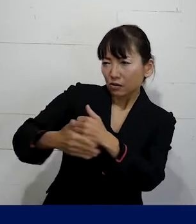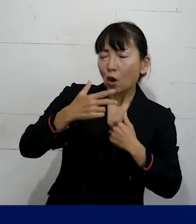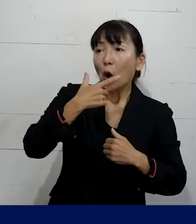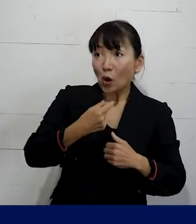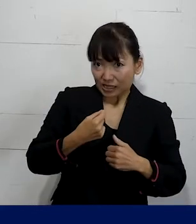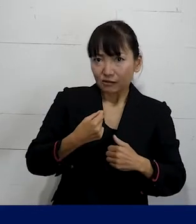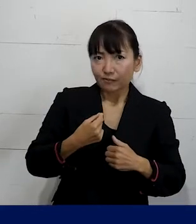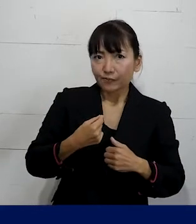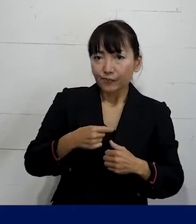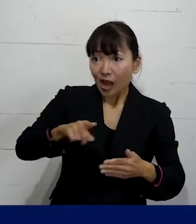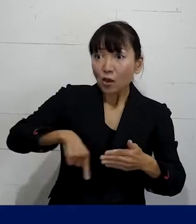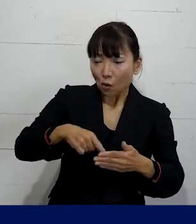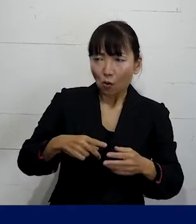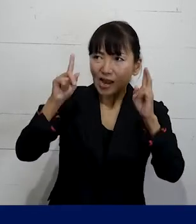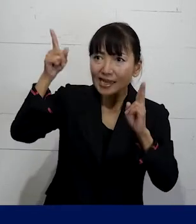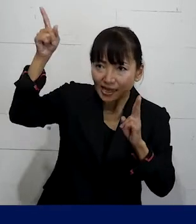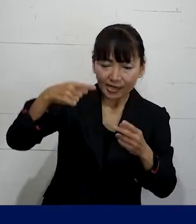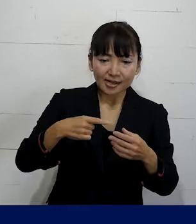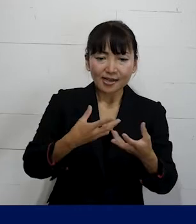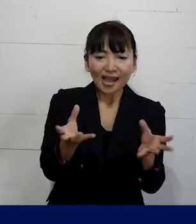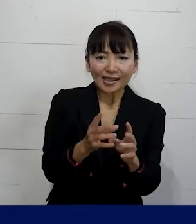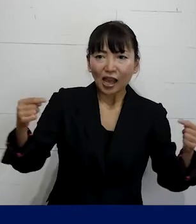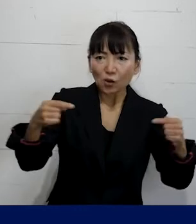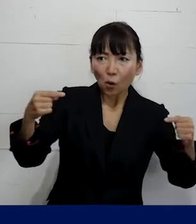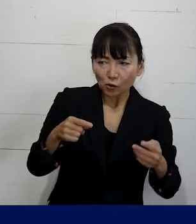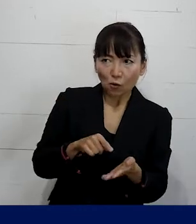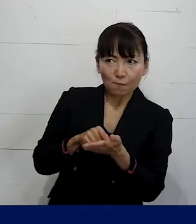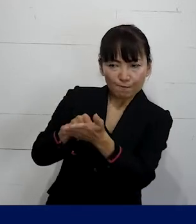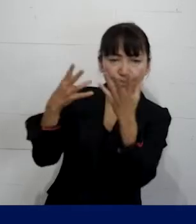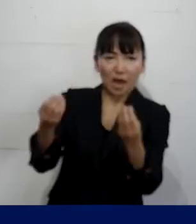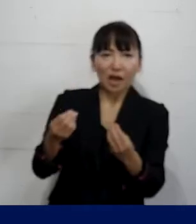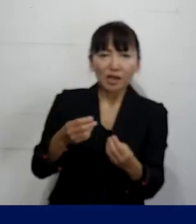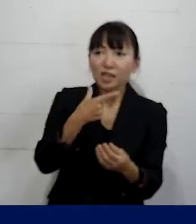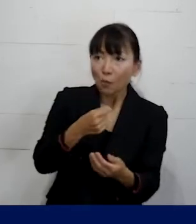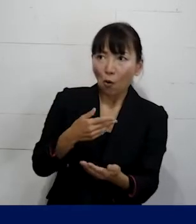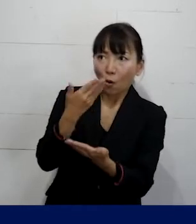私たちは会社に対して団体交渉を 申し入れながら要求をしました